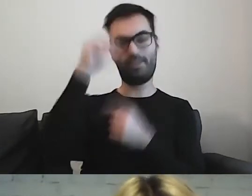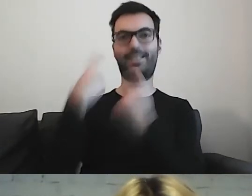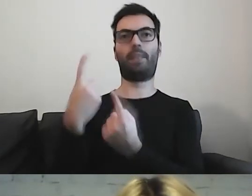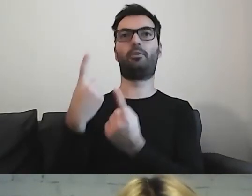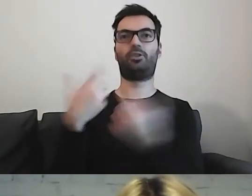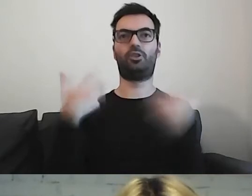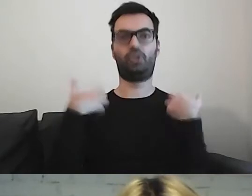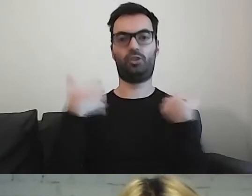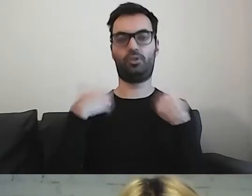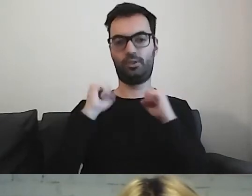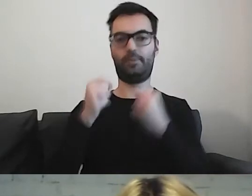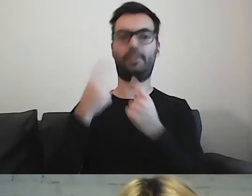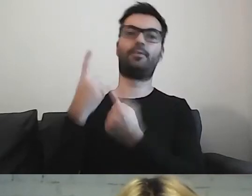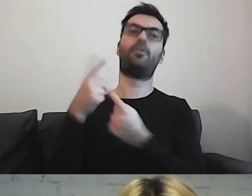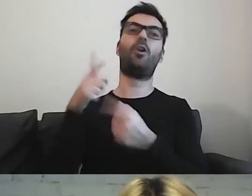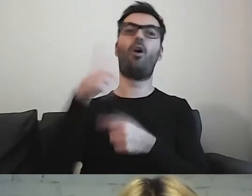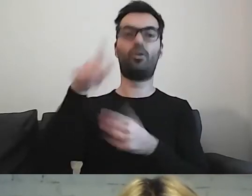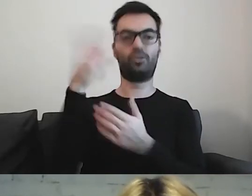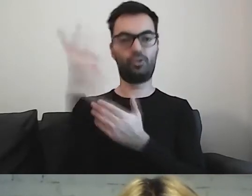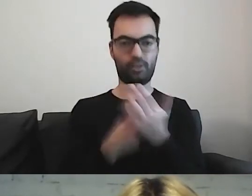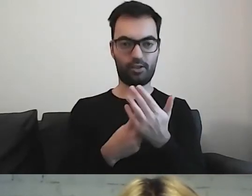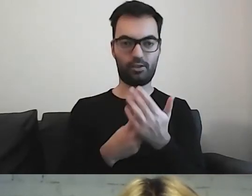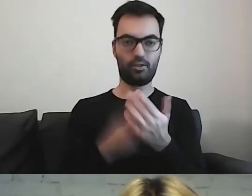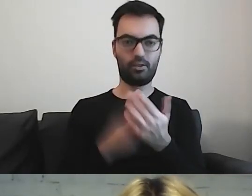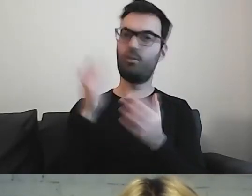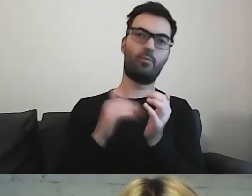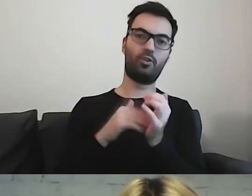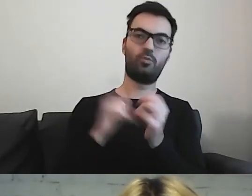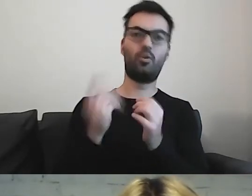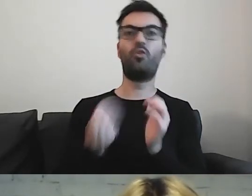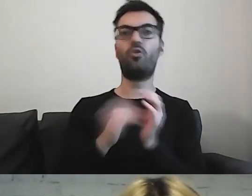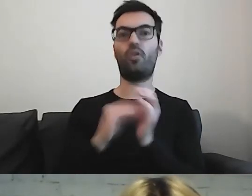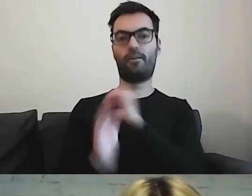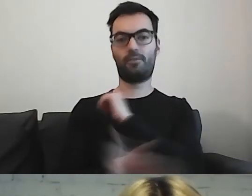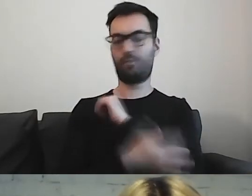Oni to przeczytają i nie będą potrzebowali dodatkowego wsparcia, by go zrozumieć.